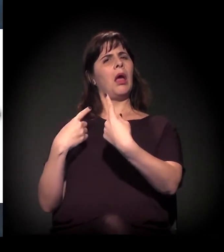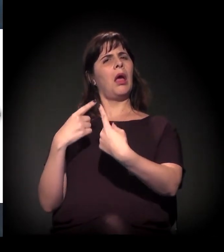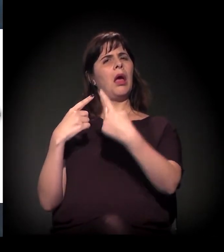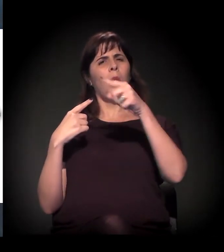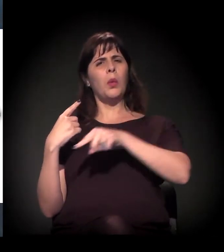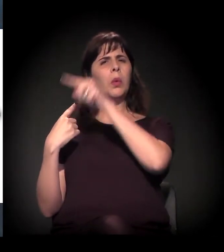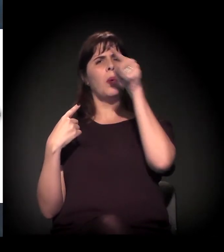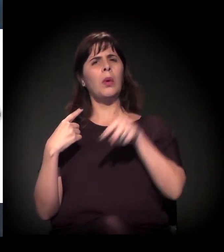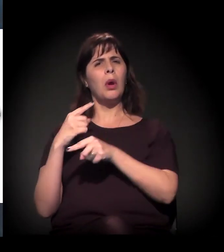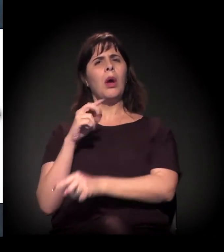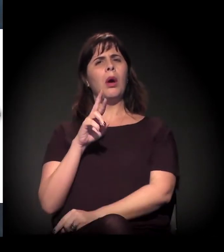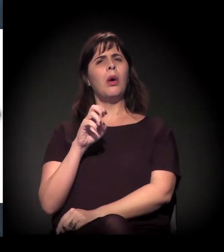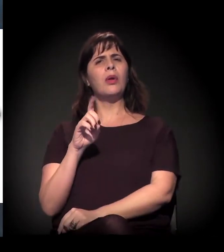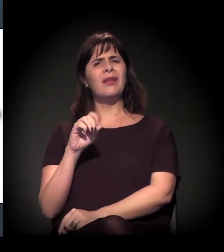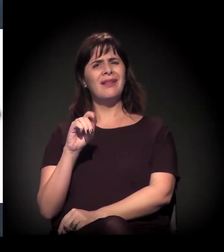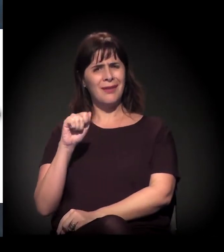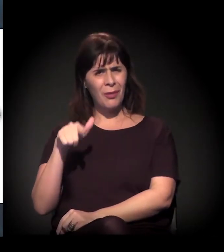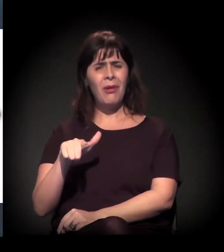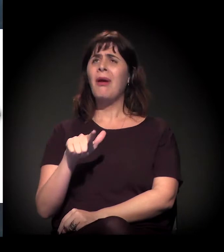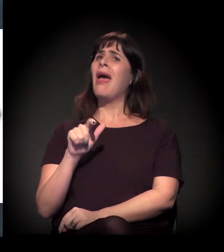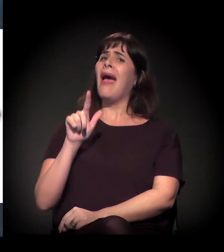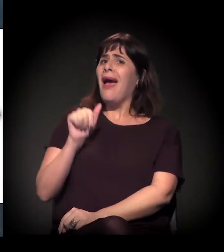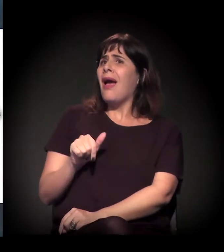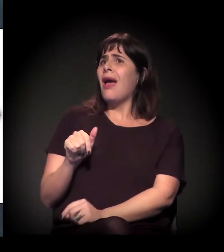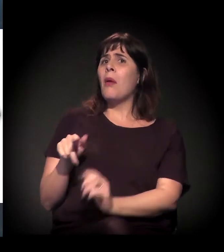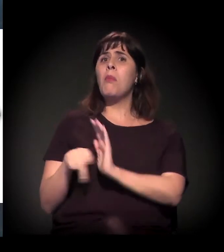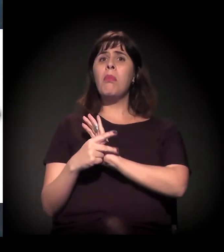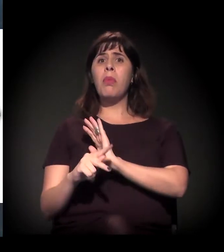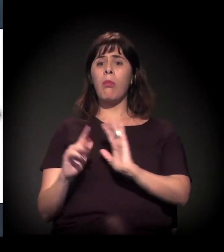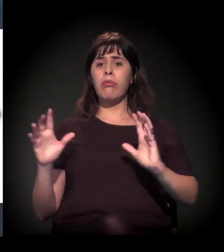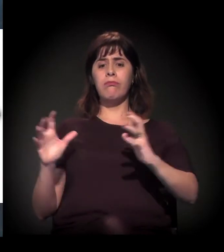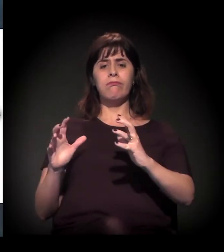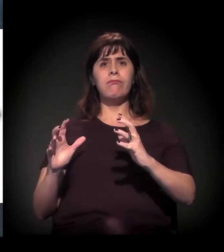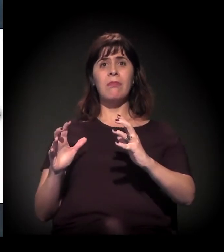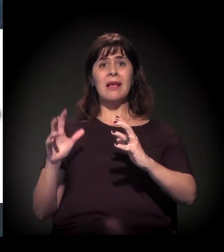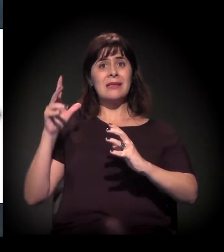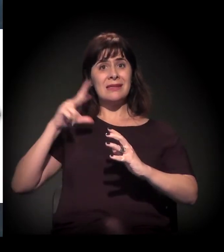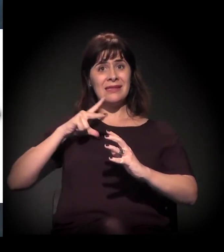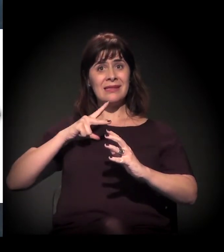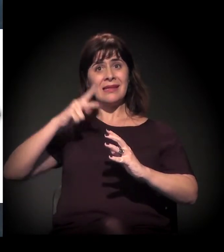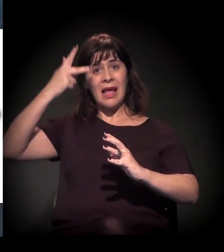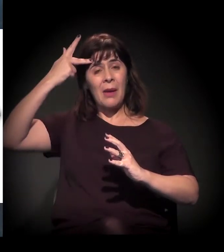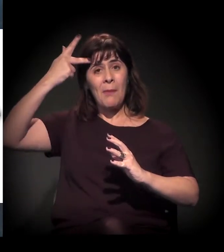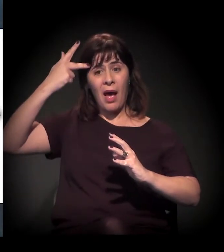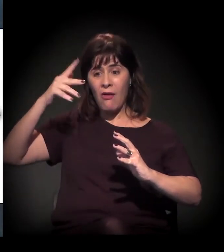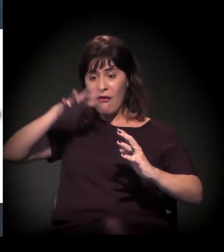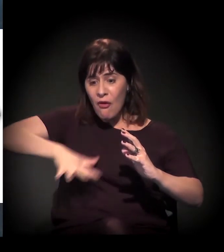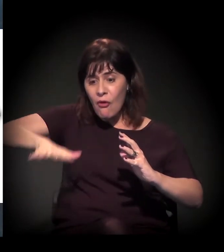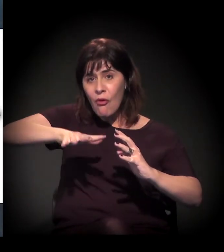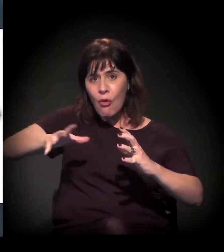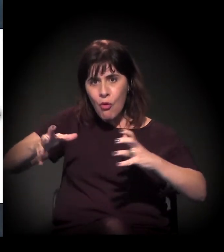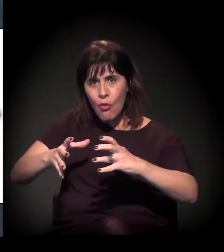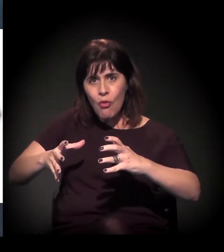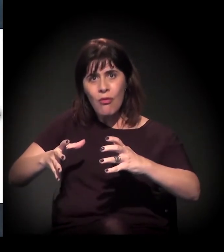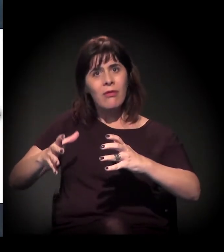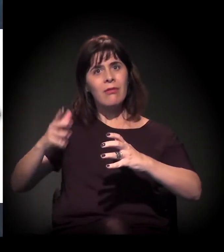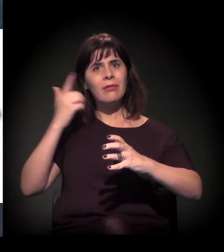como uma espécie de barreira física das ocupações na cidade. Um ledo engano. Se vocês forem à região da Cantareira, Brasilândia